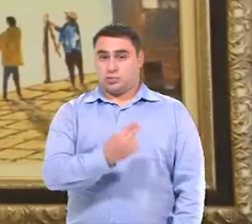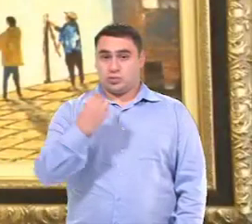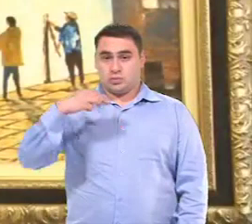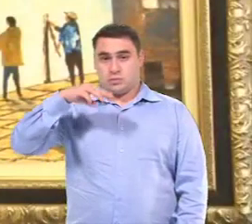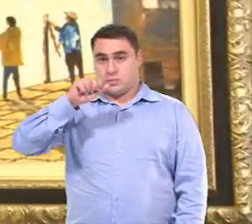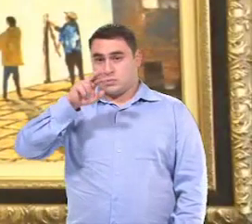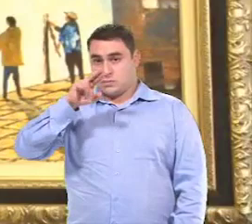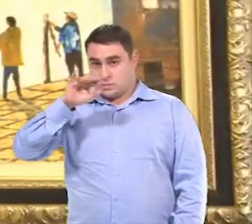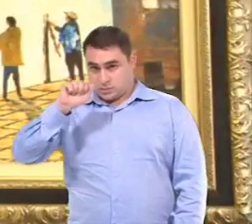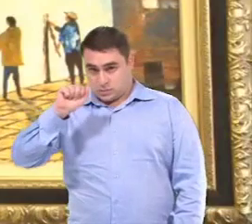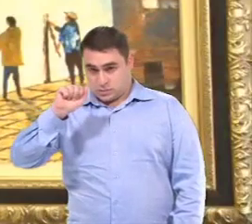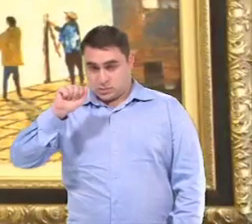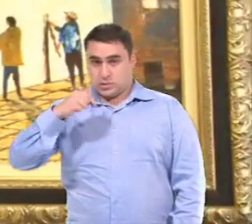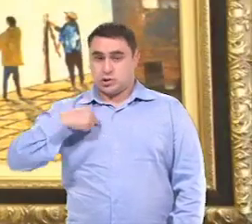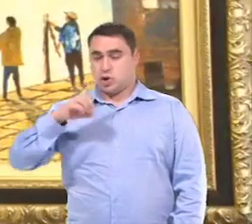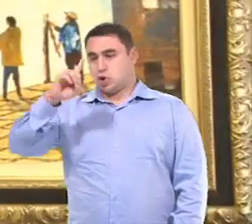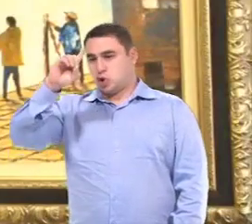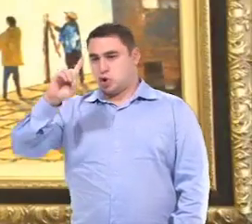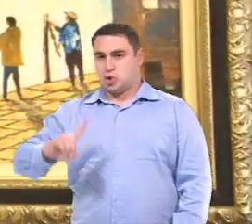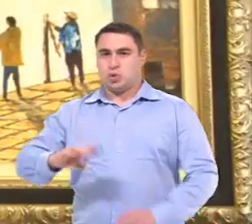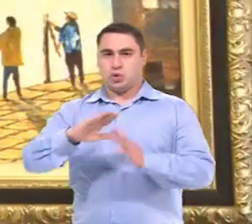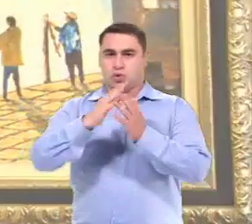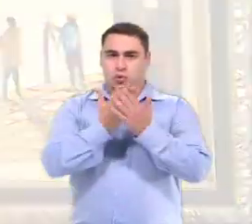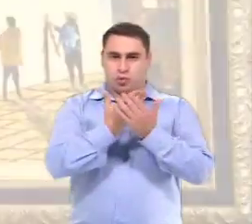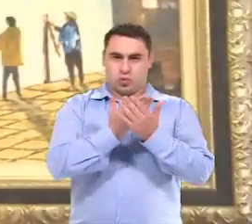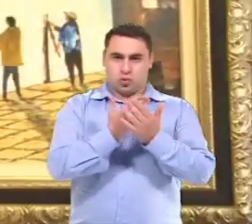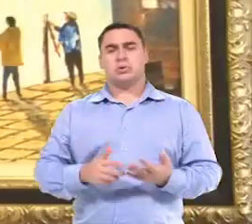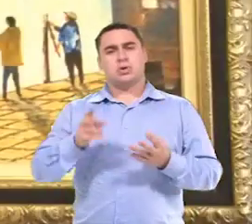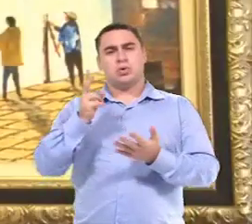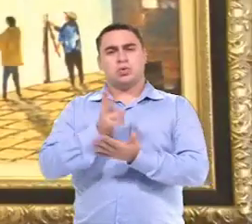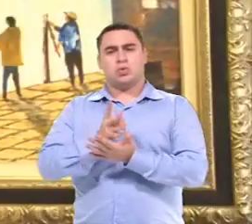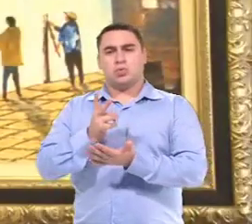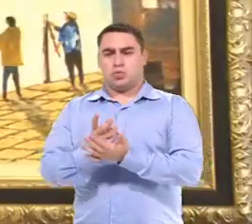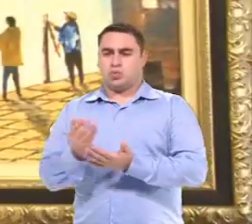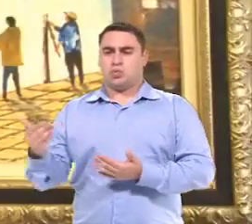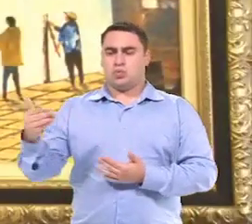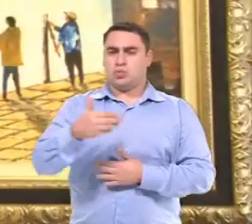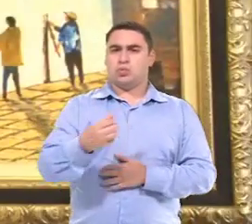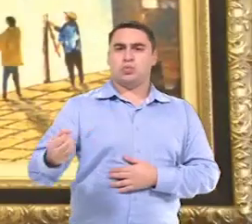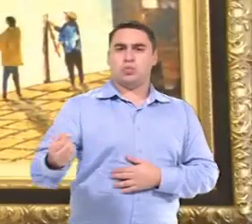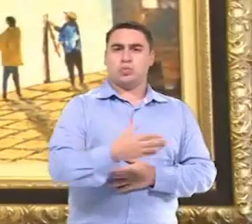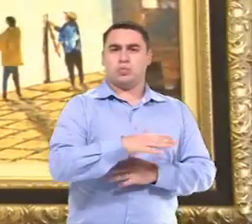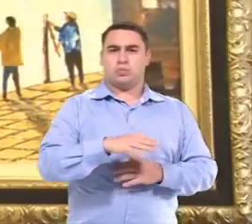Meu nome é Maria do Carmo, sou diretora escolar. Toda vez que chega um aluno novo aqui na escola,